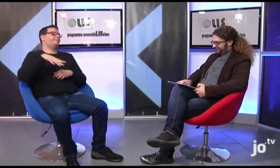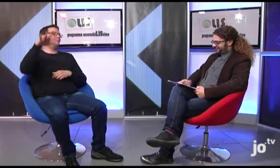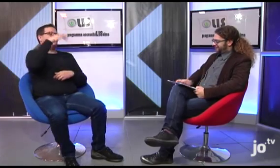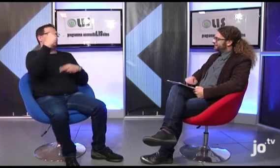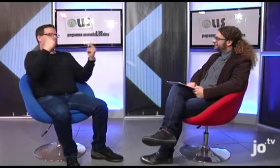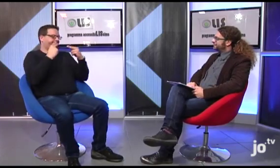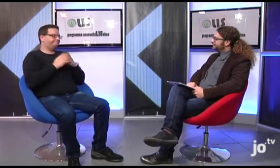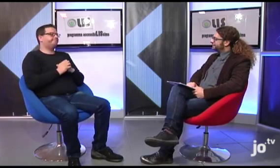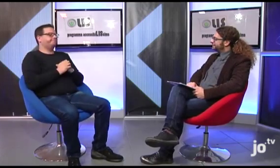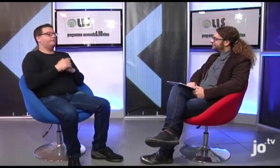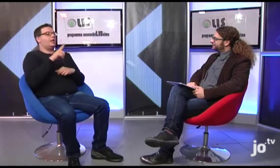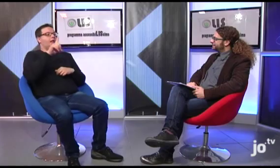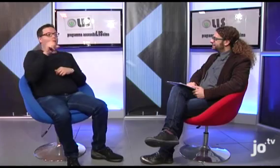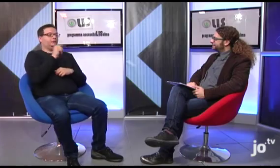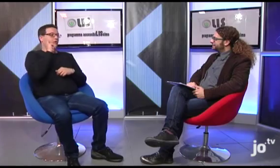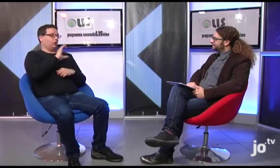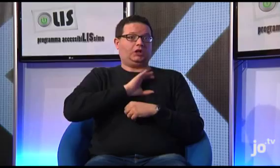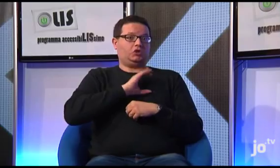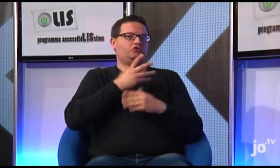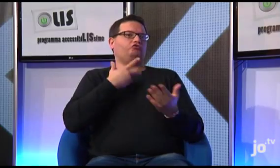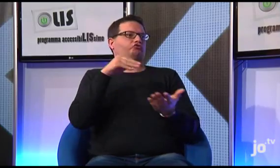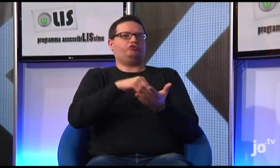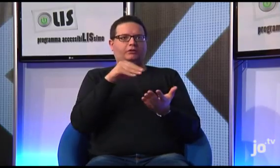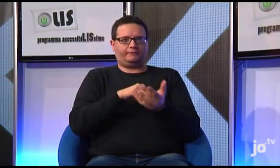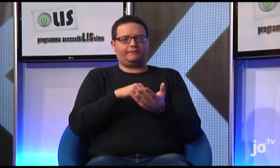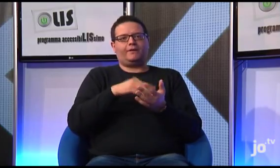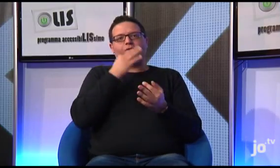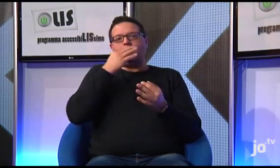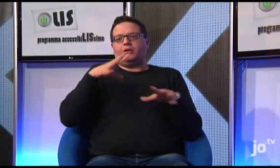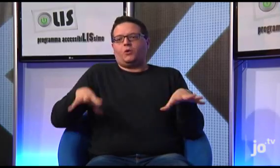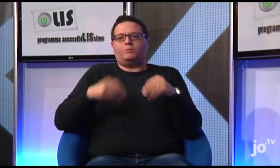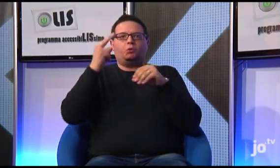vorrei condividere con gli spettatori questo mio pensiero: esistono sordi cattolici che utilizzano LIS, e, a partire dal 2008,